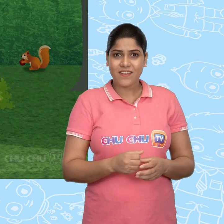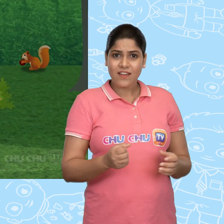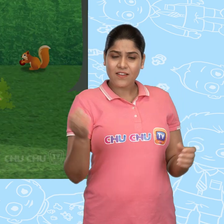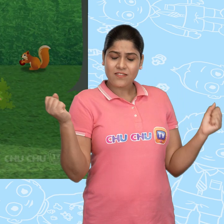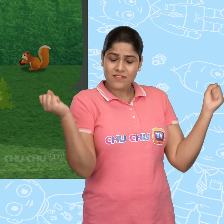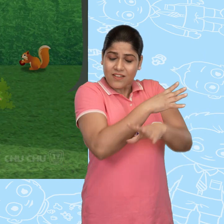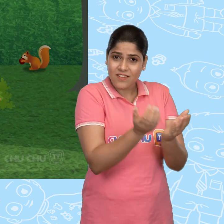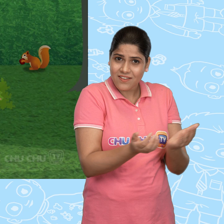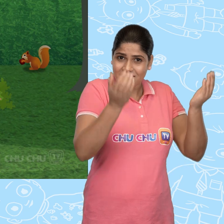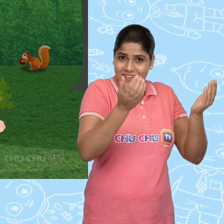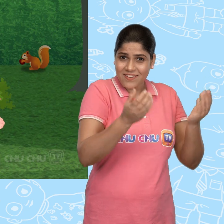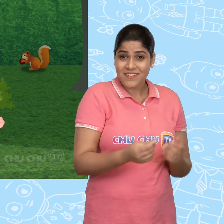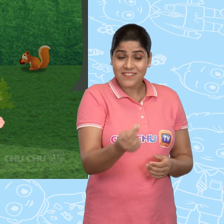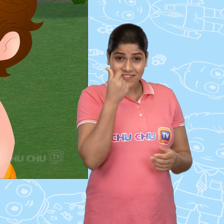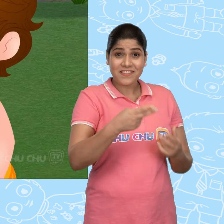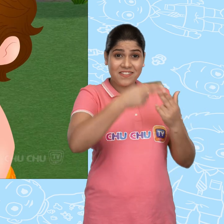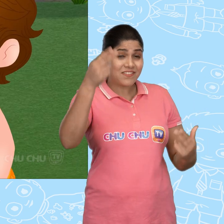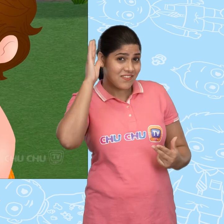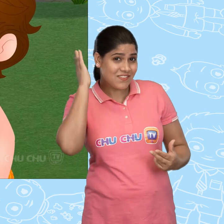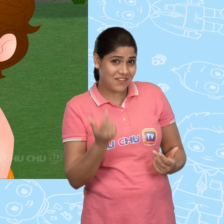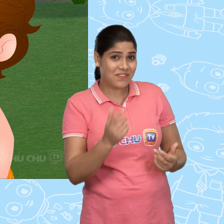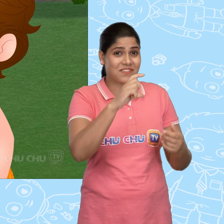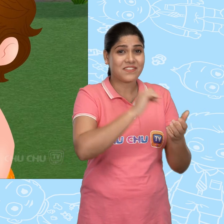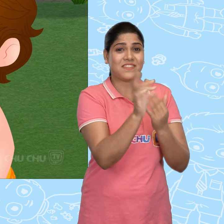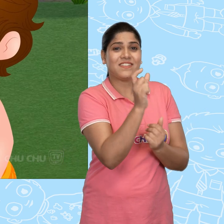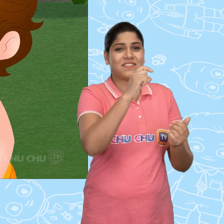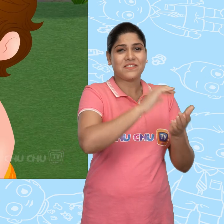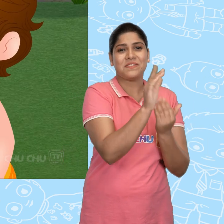एक जादुई कटोरा? जल्दी से कहानी सुनाओ ना ChuChu!